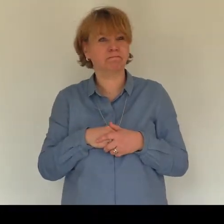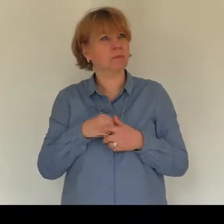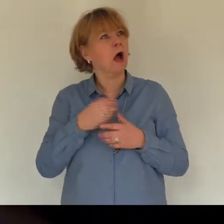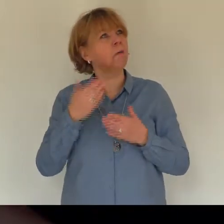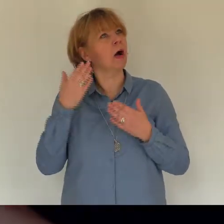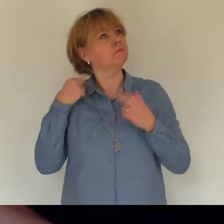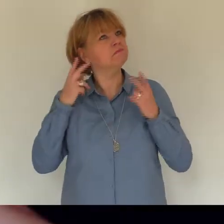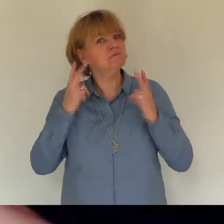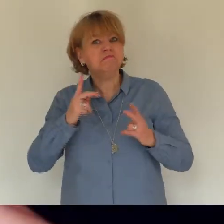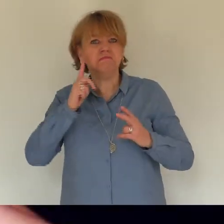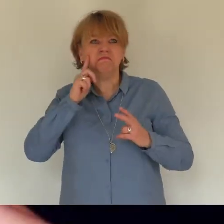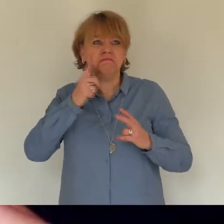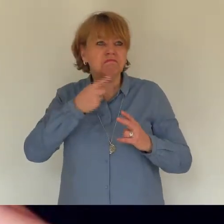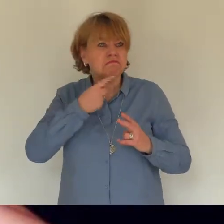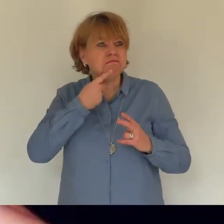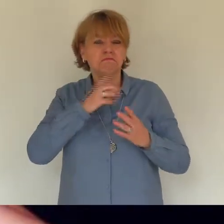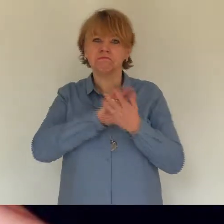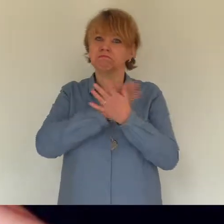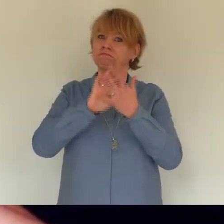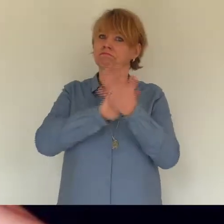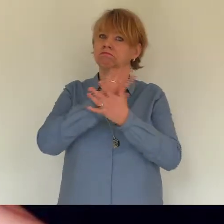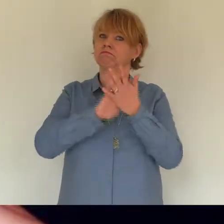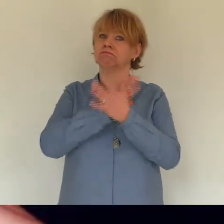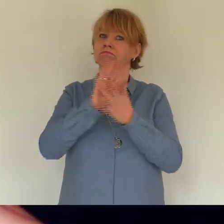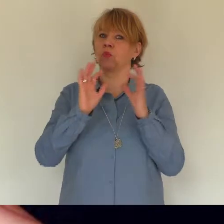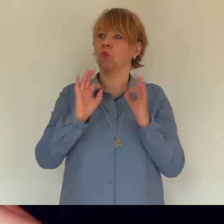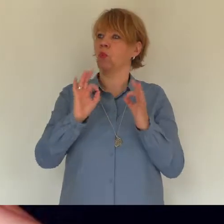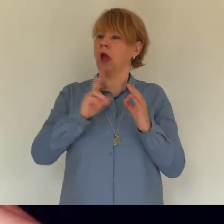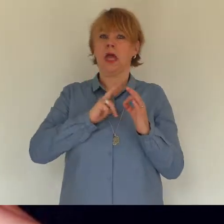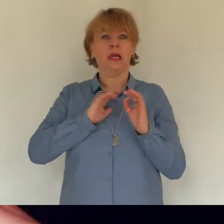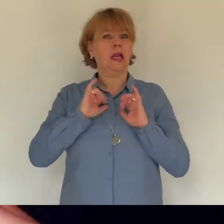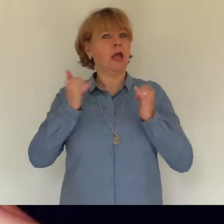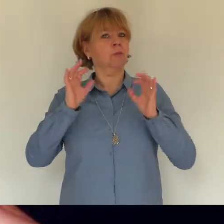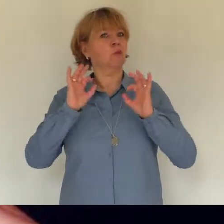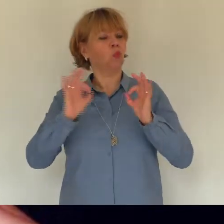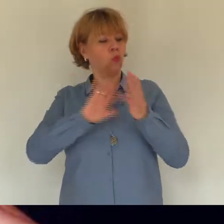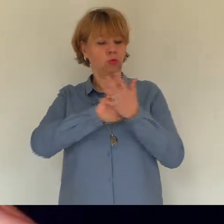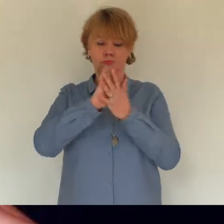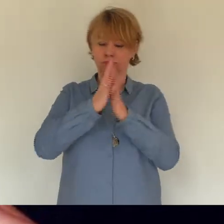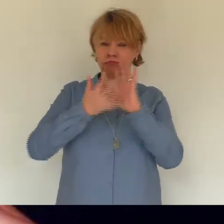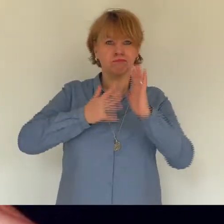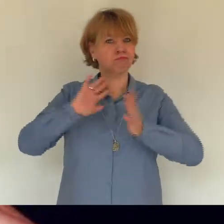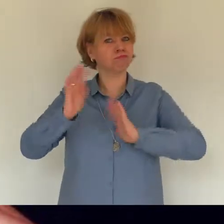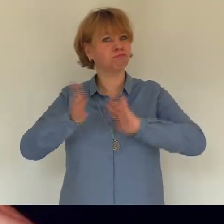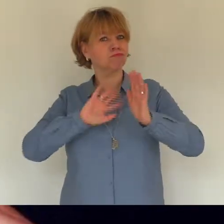gebärdensprache kann alles ausdrücken mit den händen den körper und gesicht